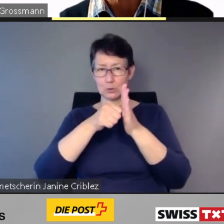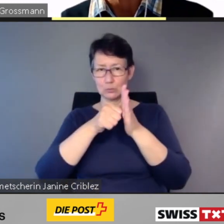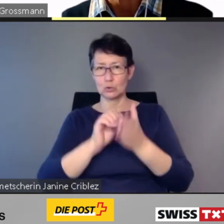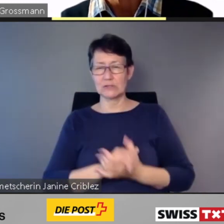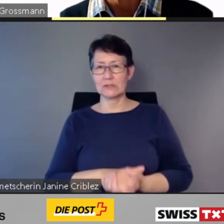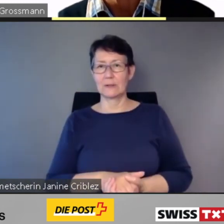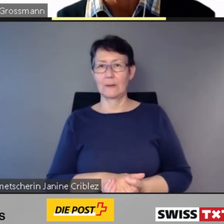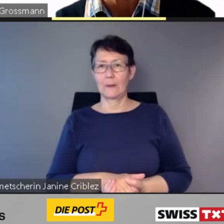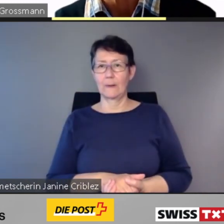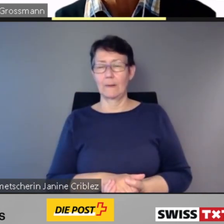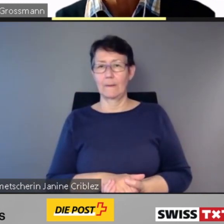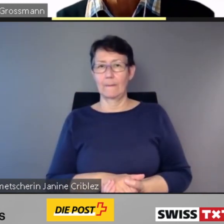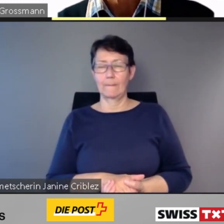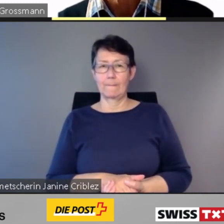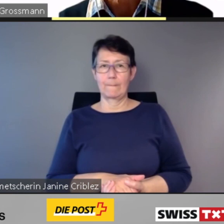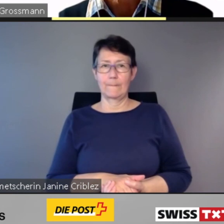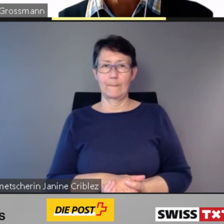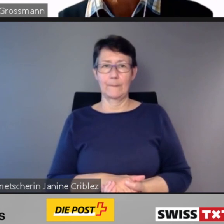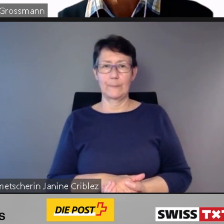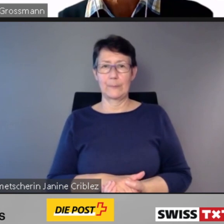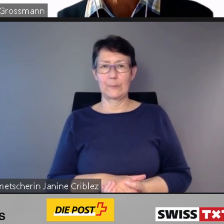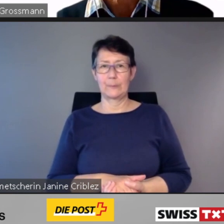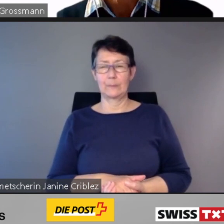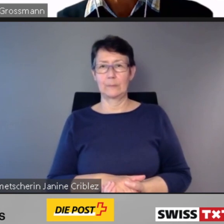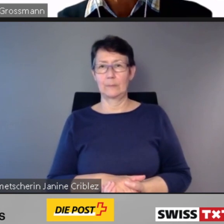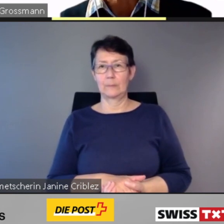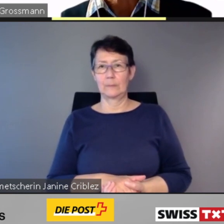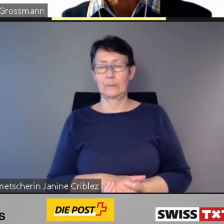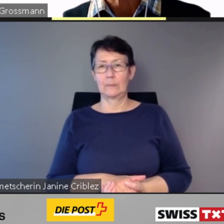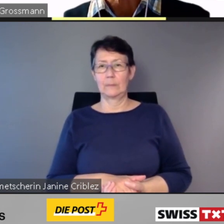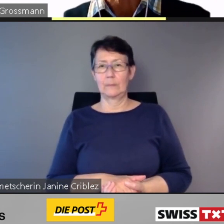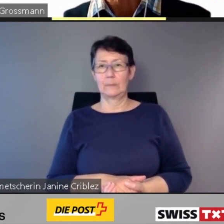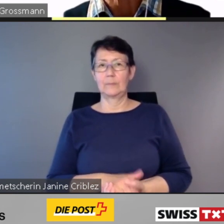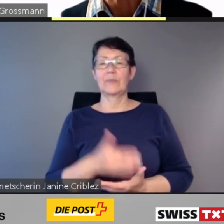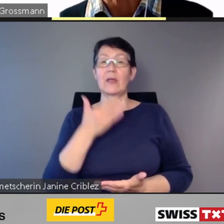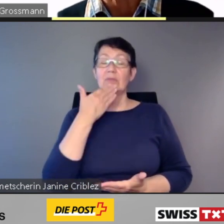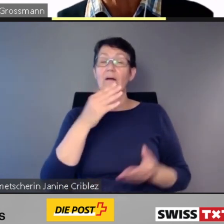Dank digitaler Zugänglichkeit im öffentlichen Verkehr